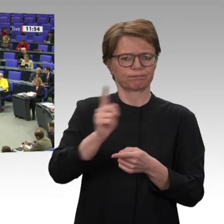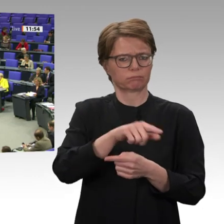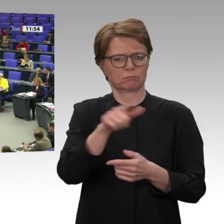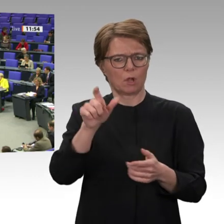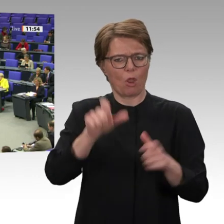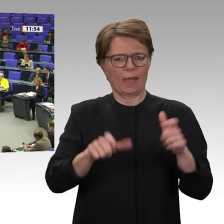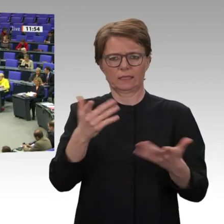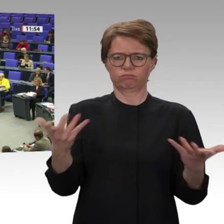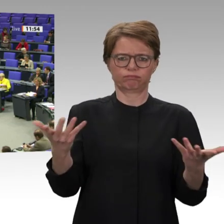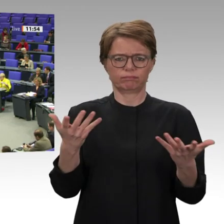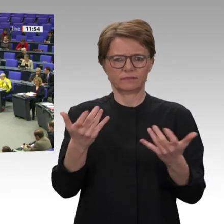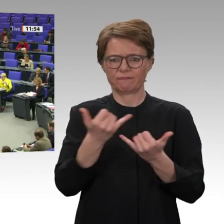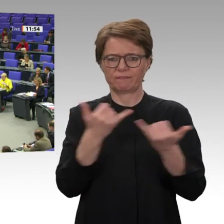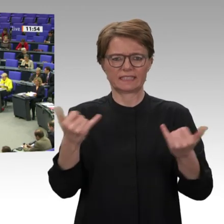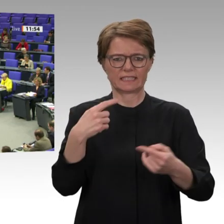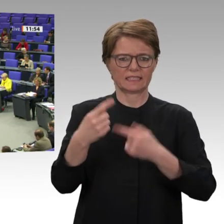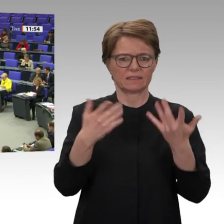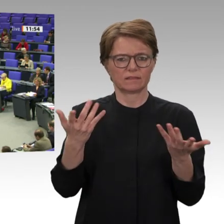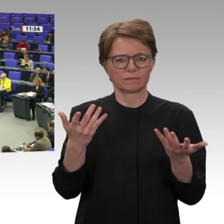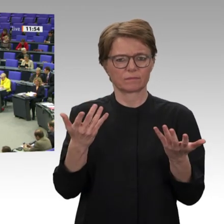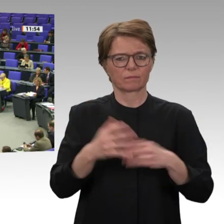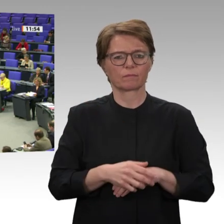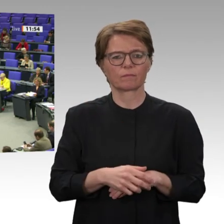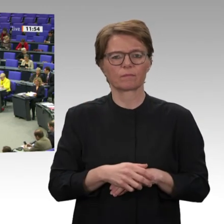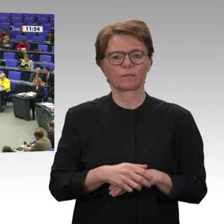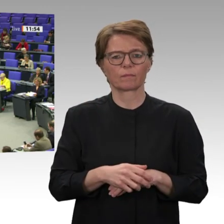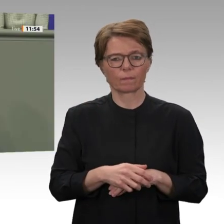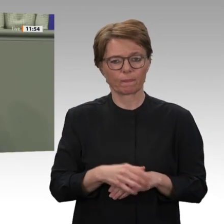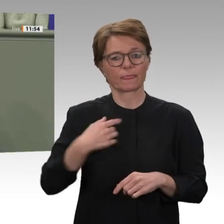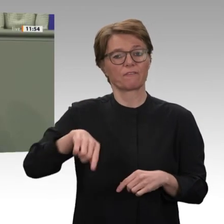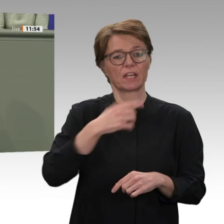Wir wollen eine Entwicklungszusammenarbeit, die an den Bedürfnissen der Bevölkerung